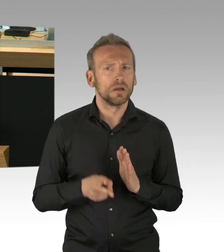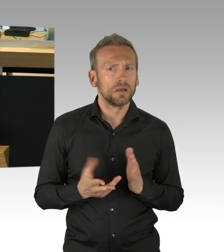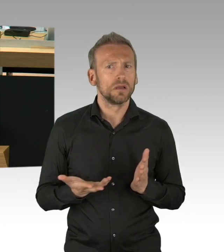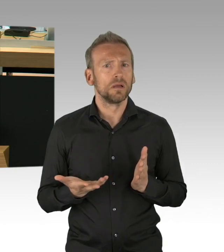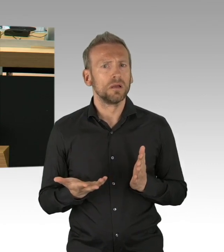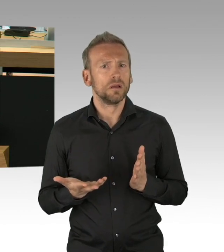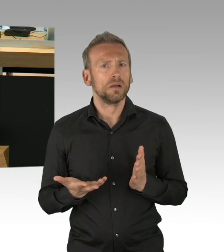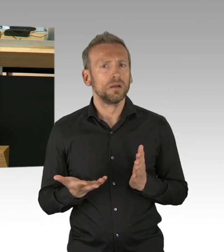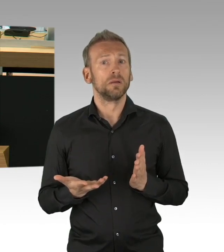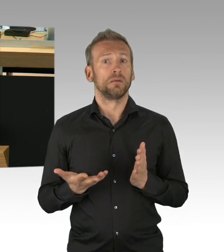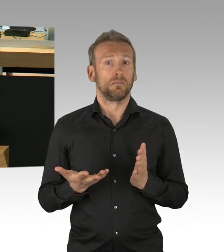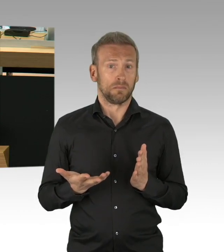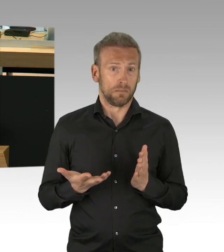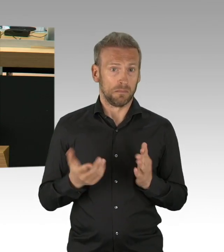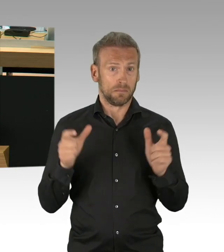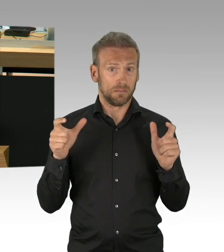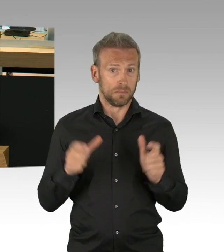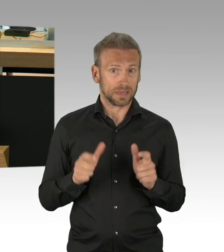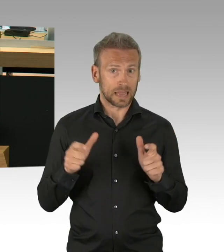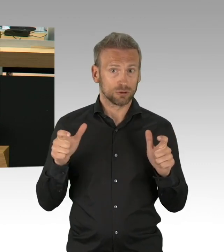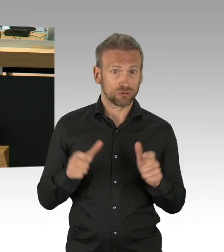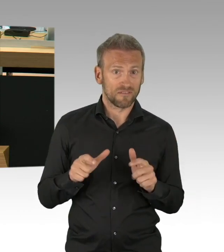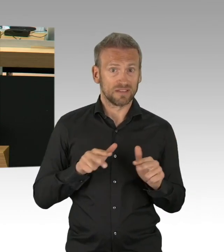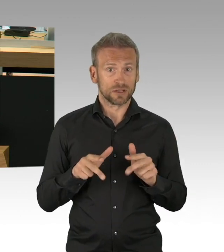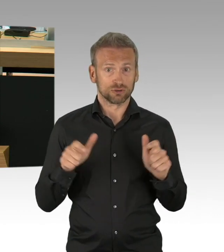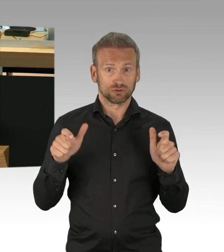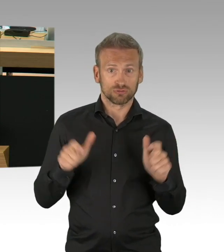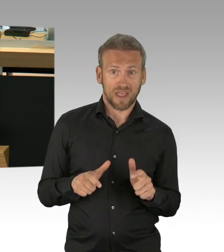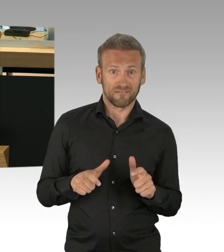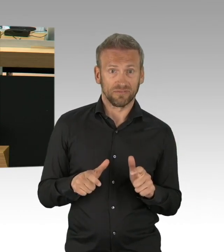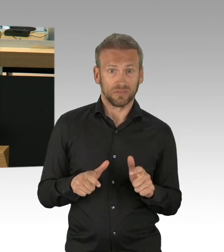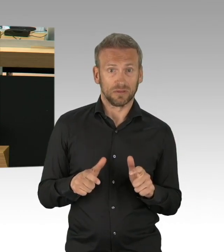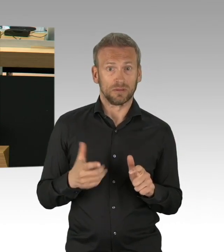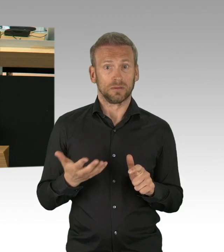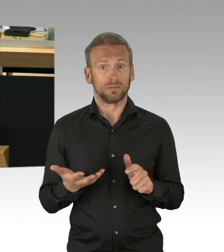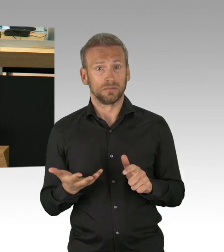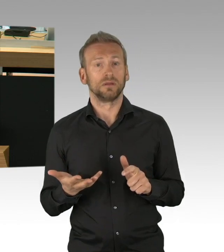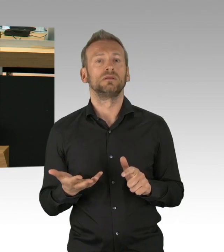der Sachlage und der jeweiligen Überprüfung der Notwendigkeit und Verhältnismäßigkeit dieser Maßnahmen.